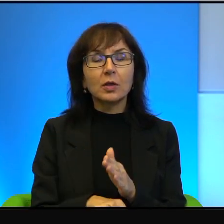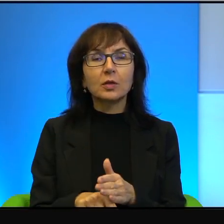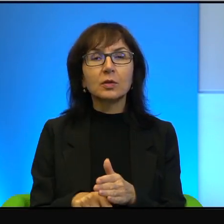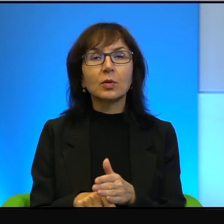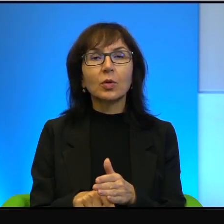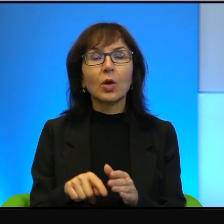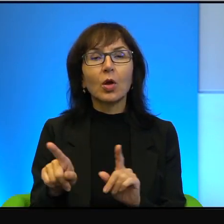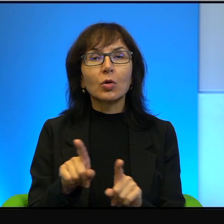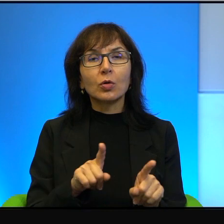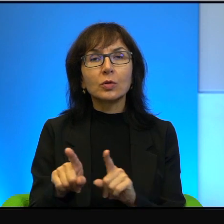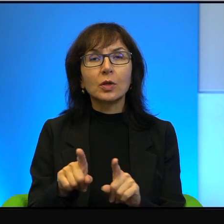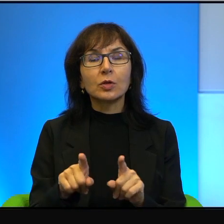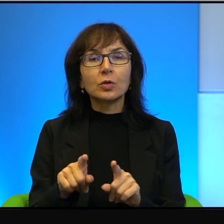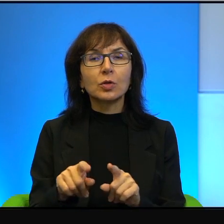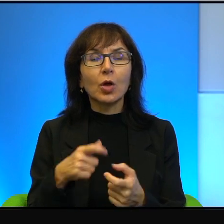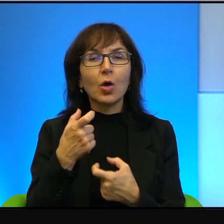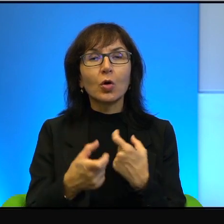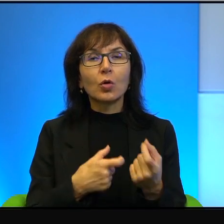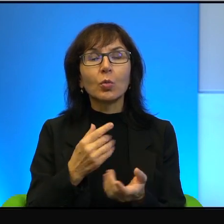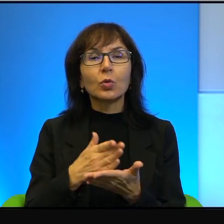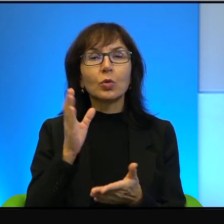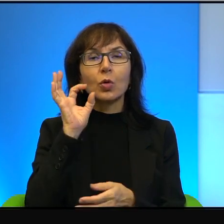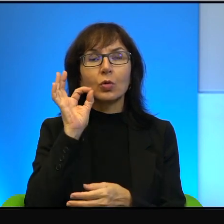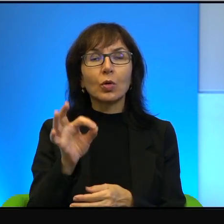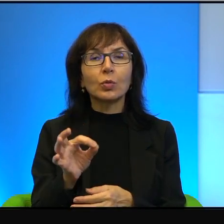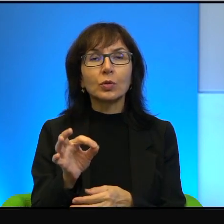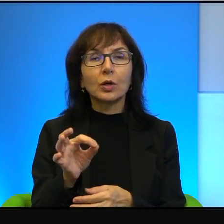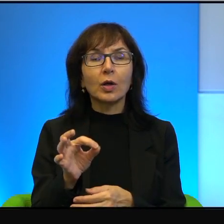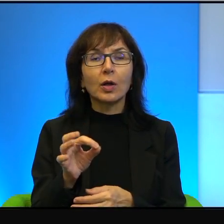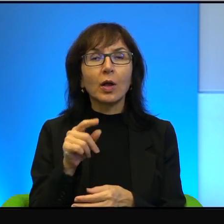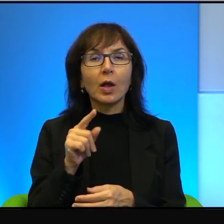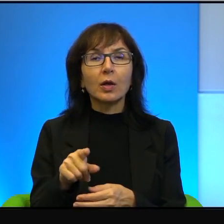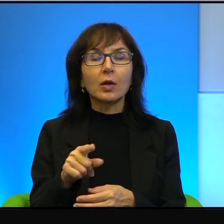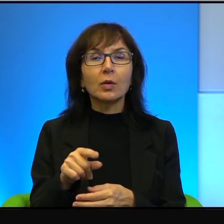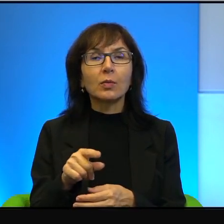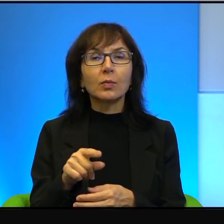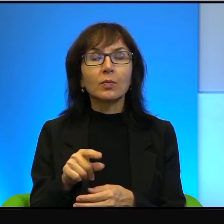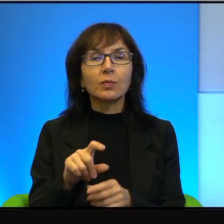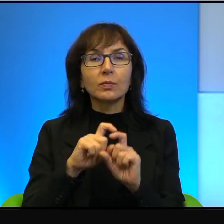to znaczy, że robił tylko dobrze. I tego się trzymał